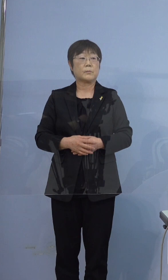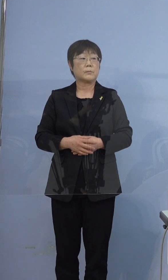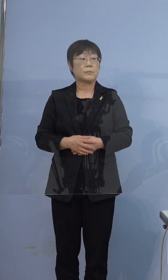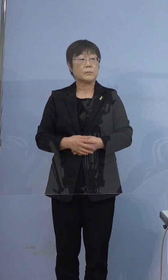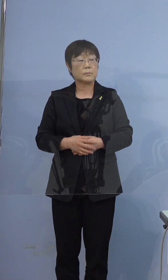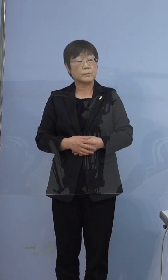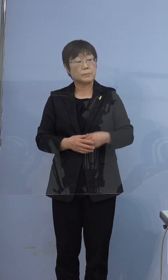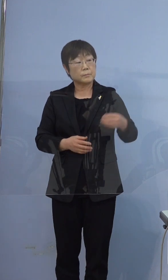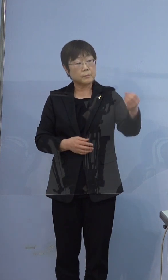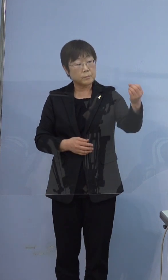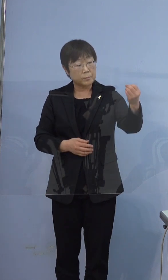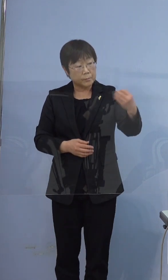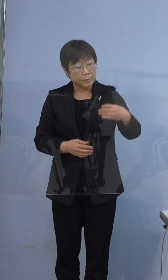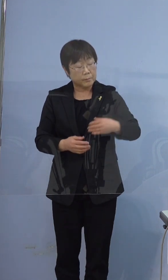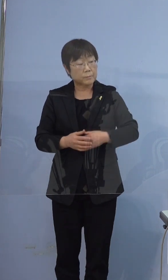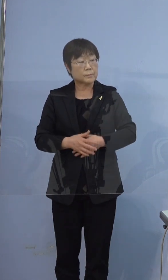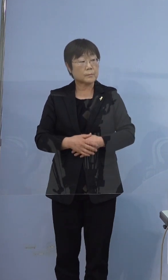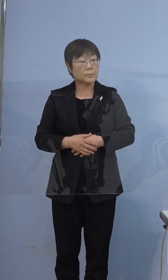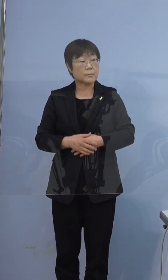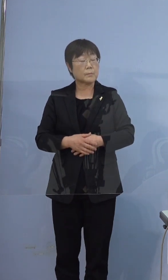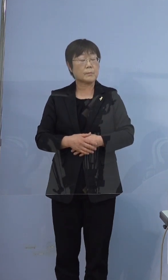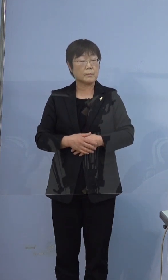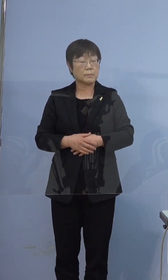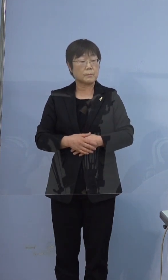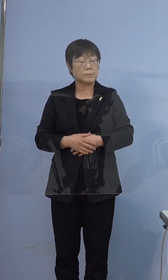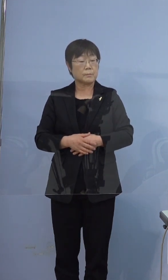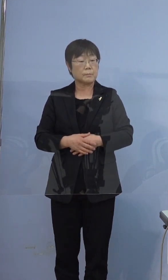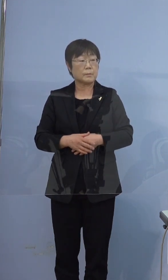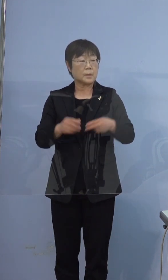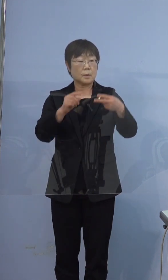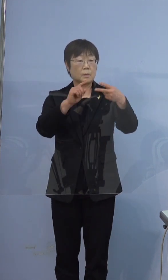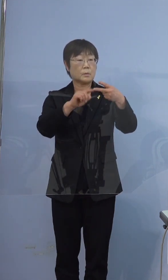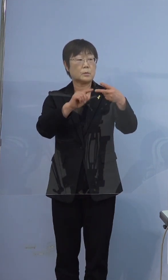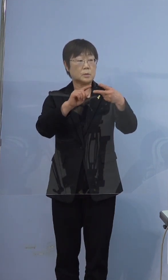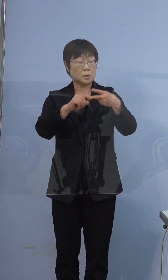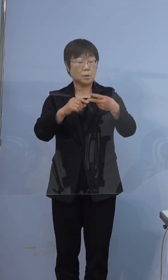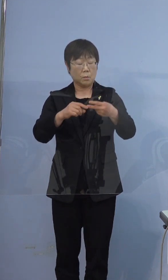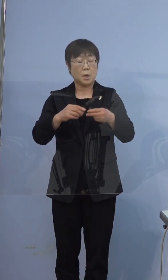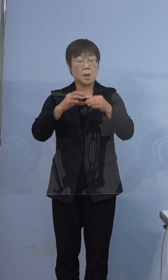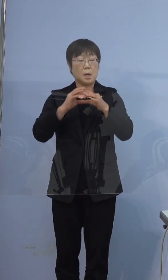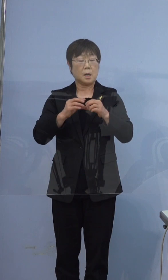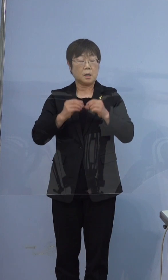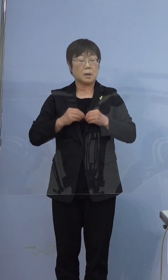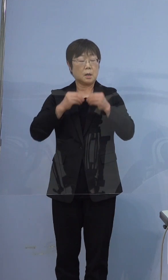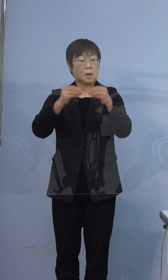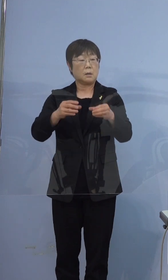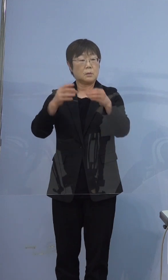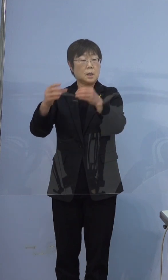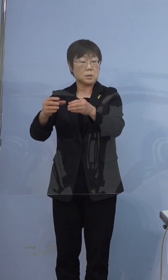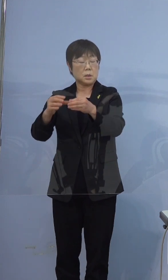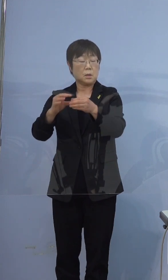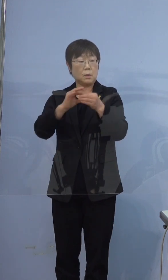読売新聞です 397例目の方は関連クラスターに 人数としてカウントされるということでよかったですか